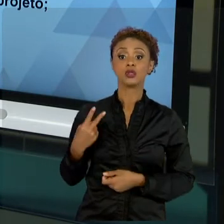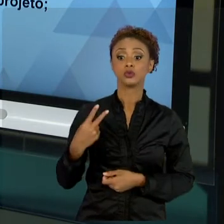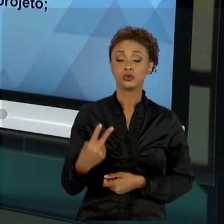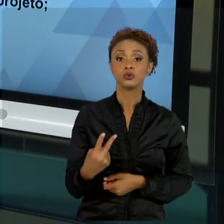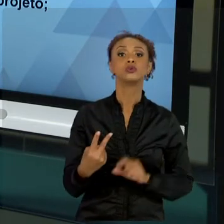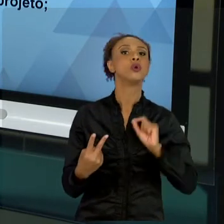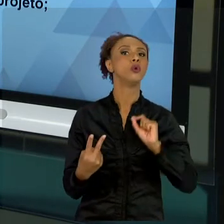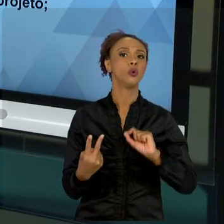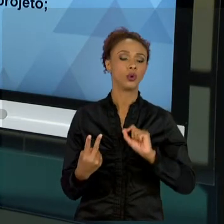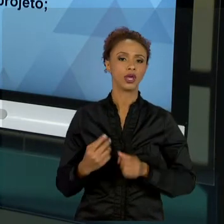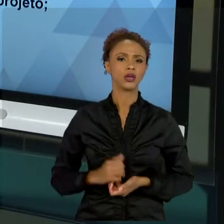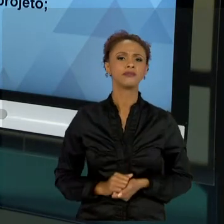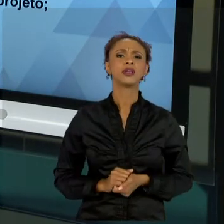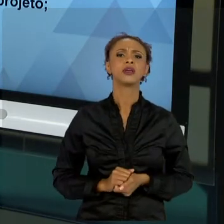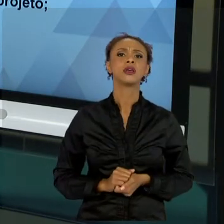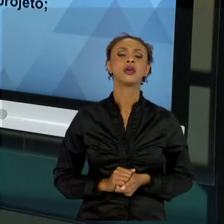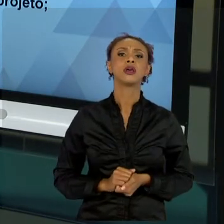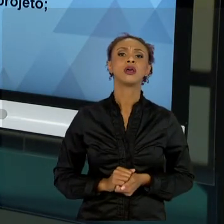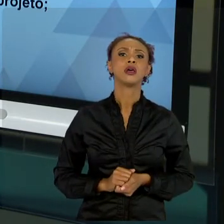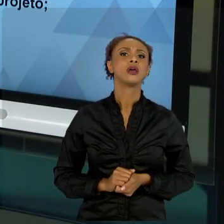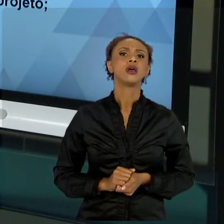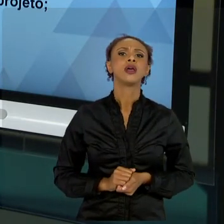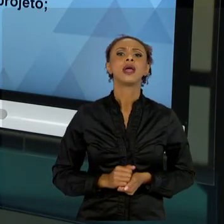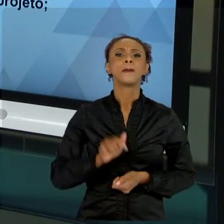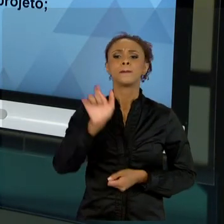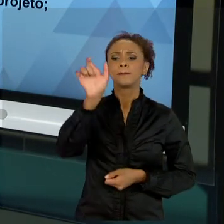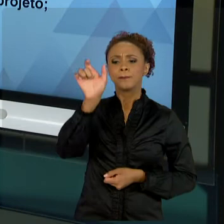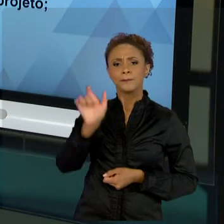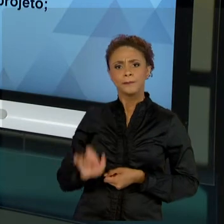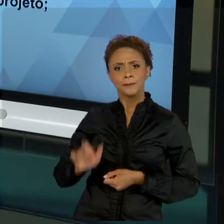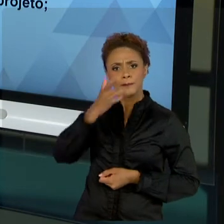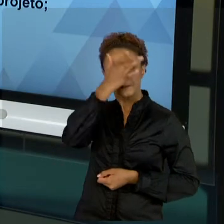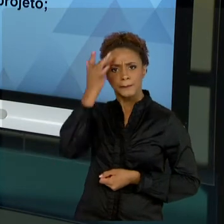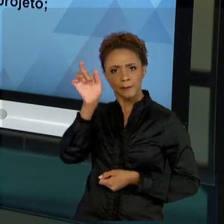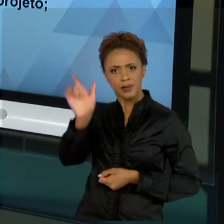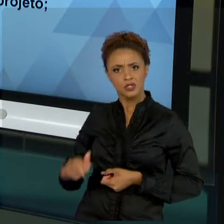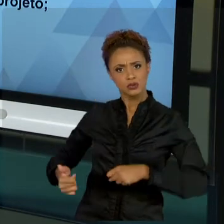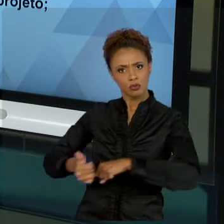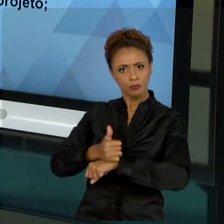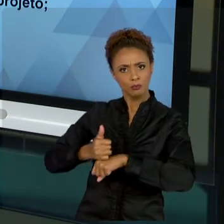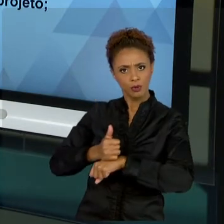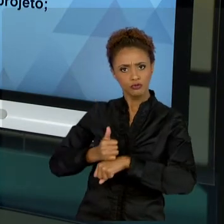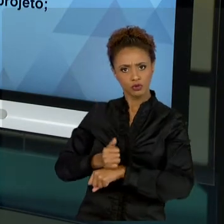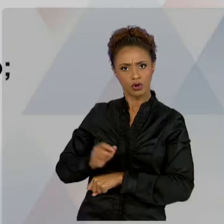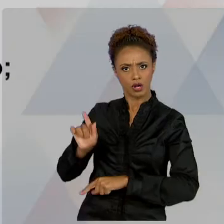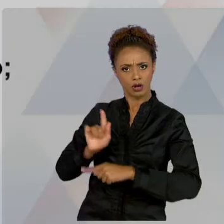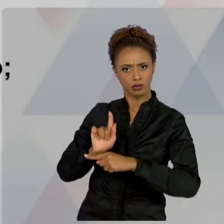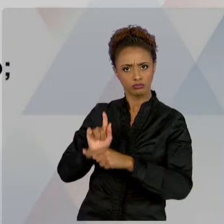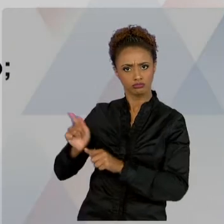OBJETIVOS DO GESTOR PÚBLICO EM RELAÇÃO AOS PROJETOS PÚBLICOS, QUE OBEDECENDO OS PRINCÍPIOS